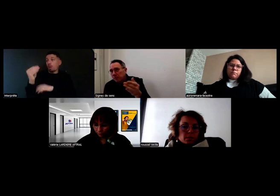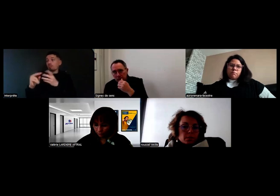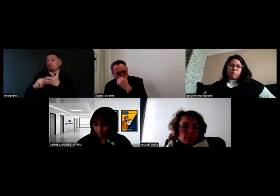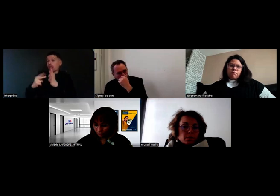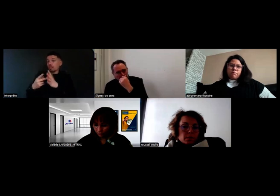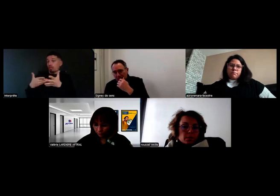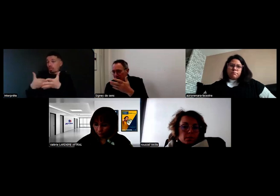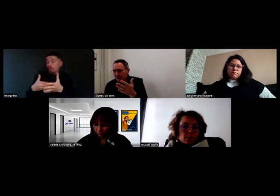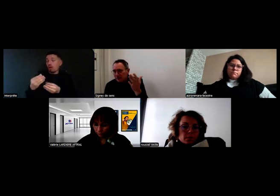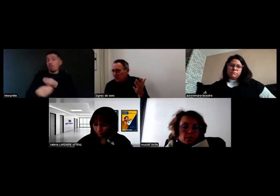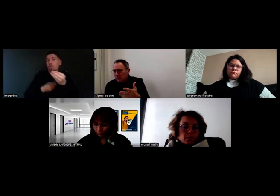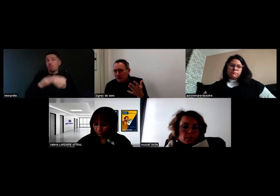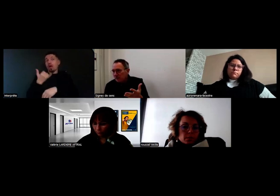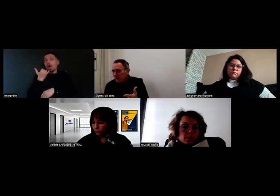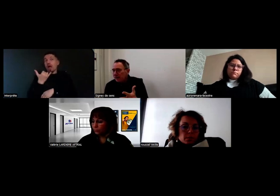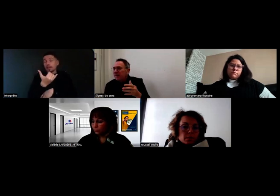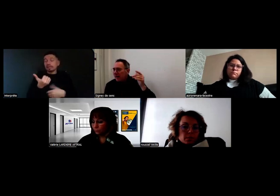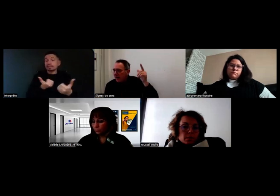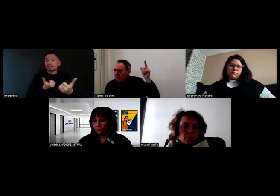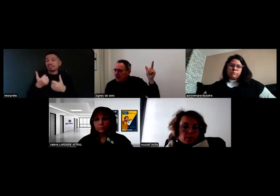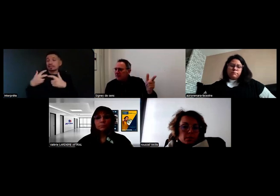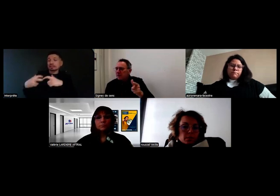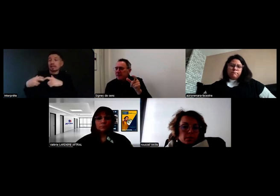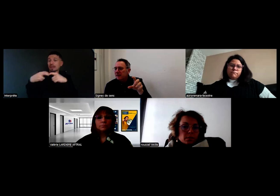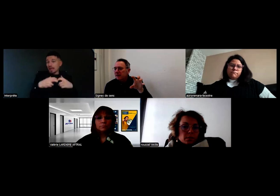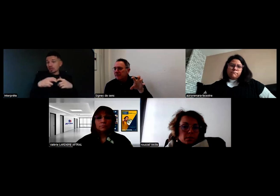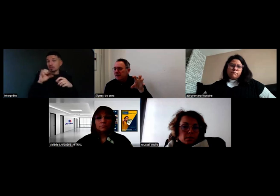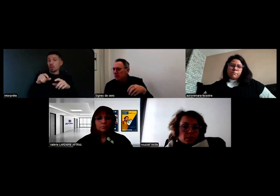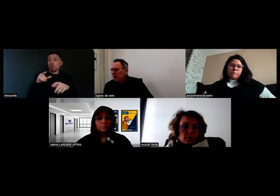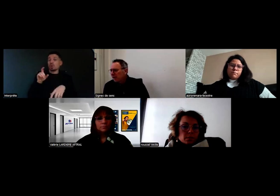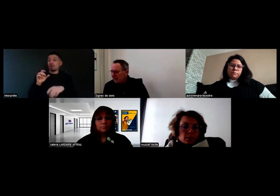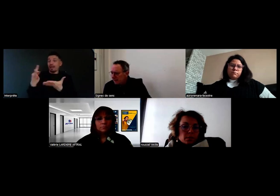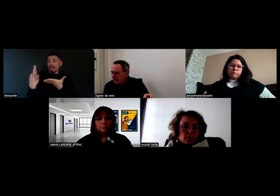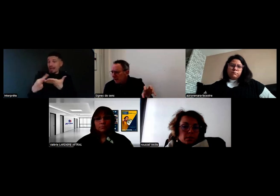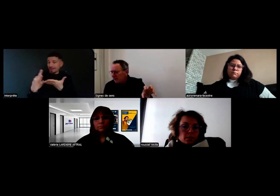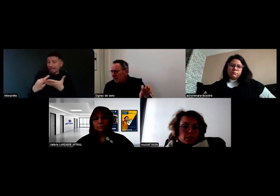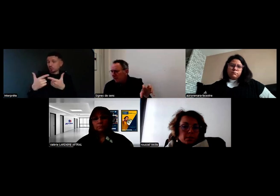ou d'appeler un service de dépannage, elle passe par ces interfaces techniques